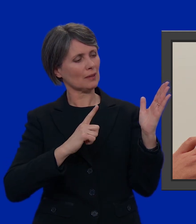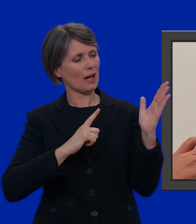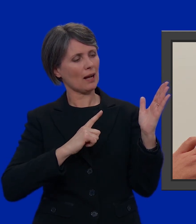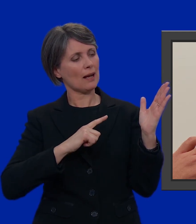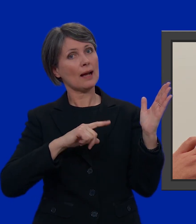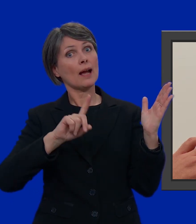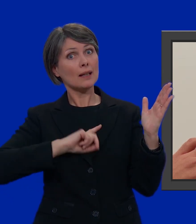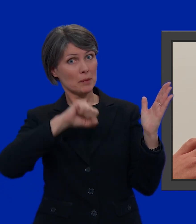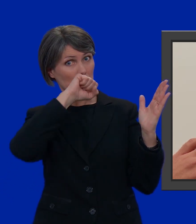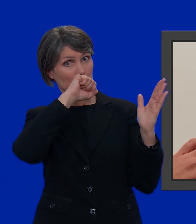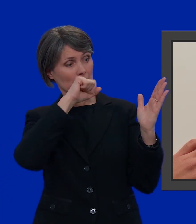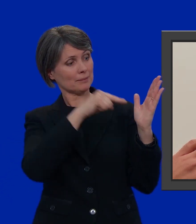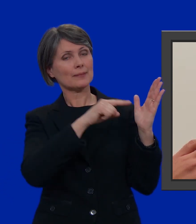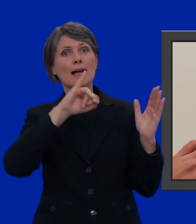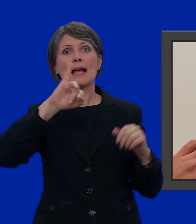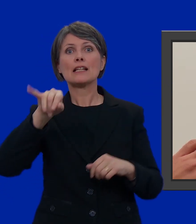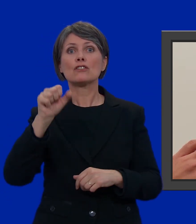È il mio preferito James Man: